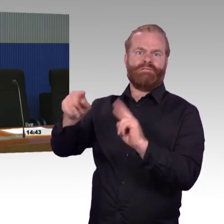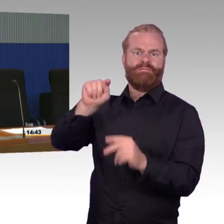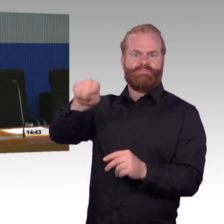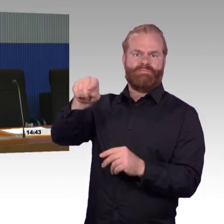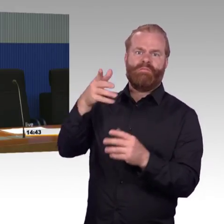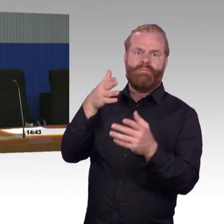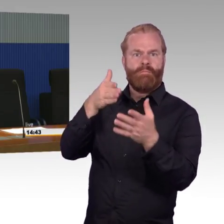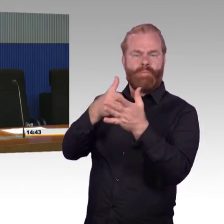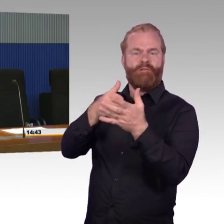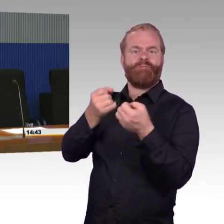den man sich heute wünschen würde.